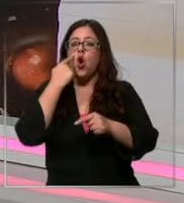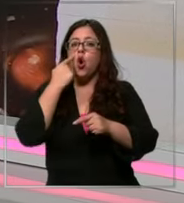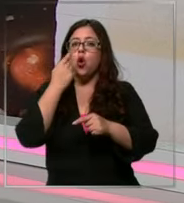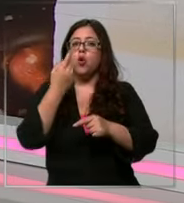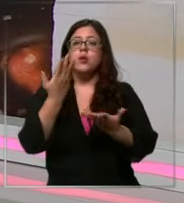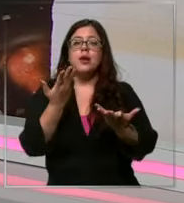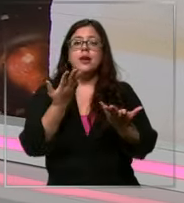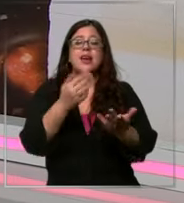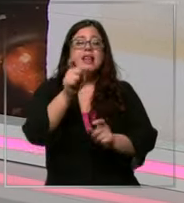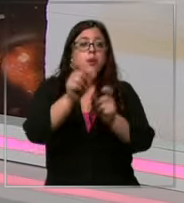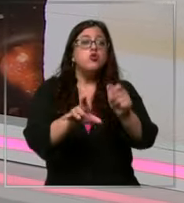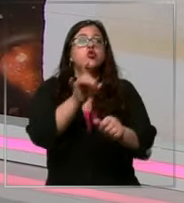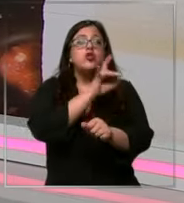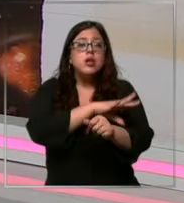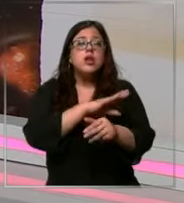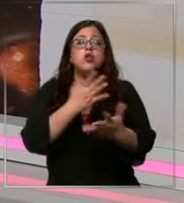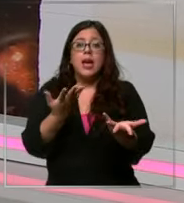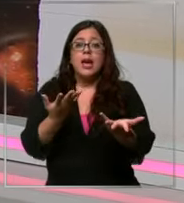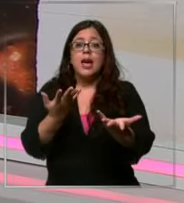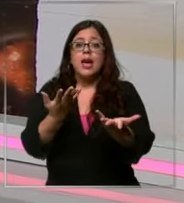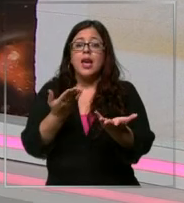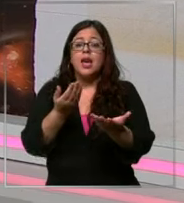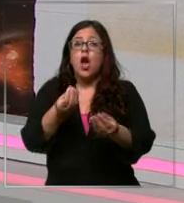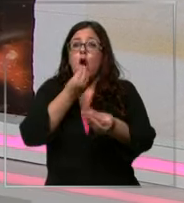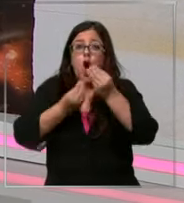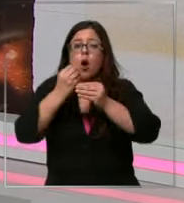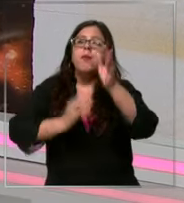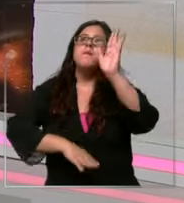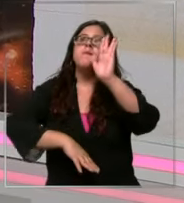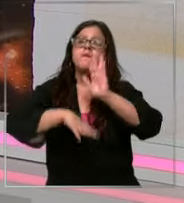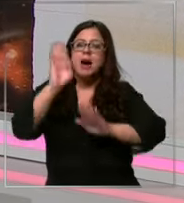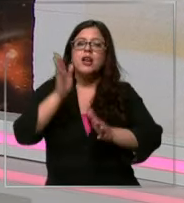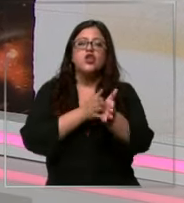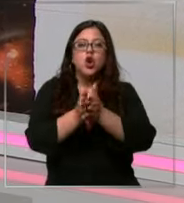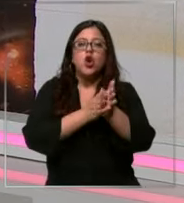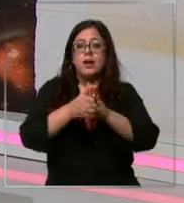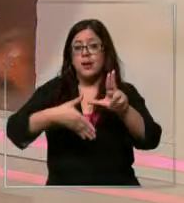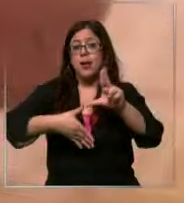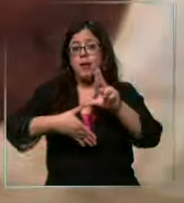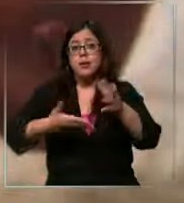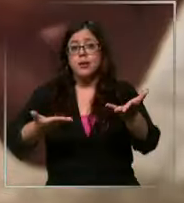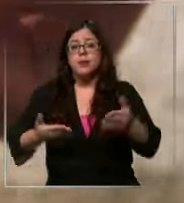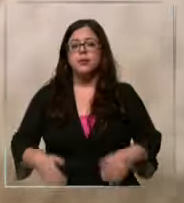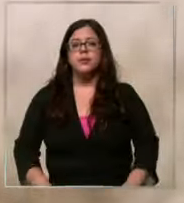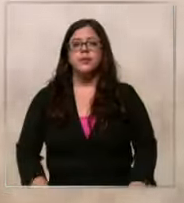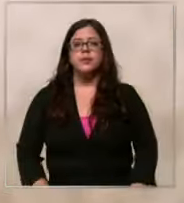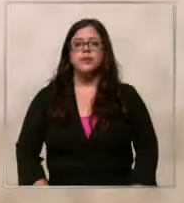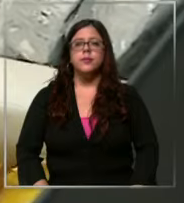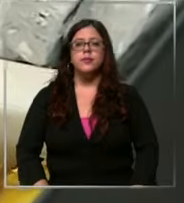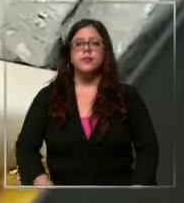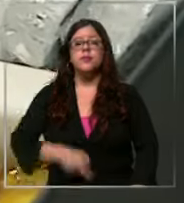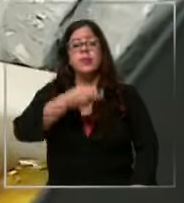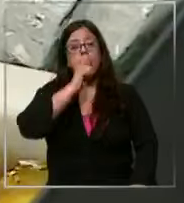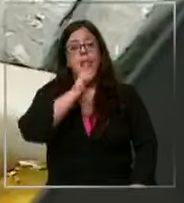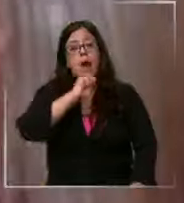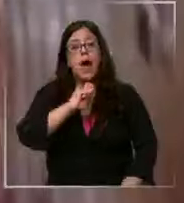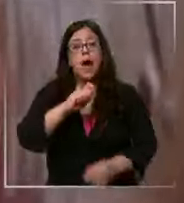somos primeros en Consumo de chocolate per capita en América Latina helados bombones Fuentes para